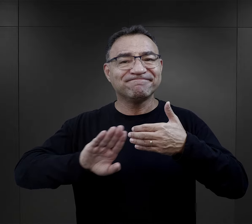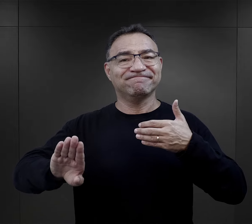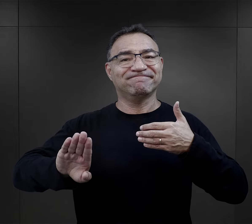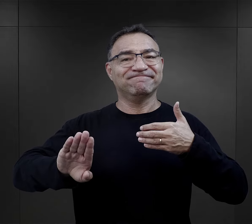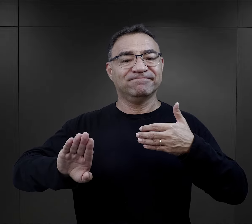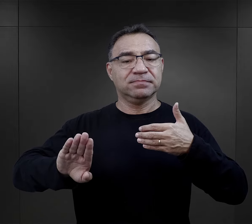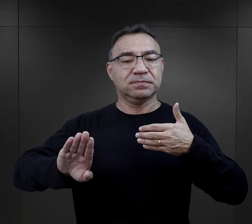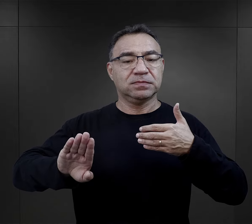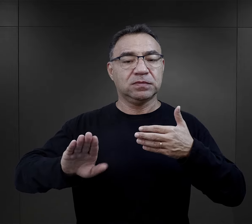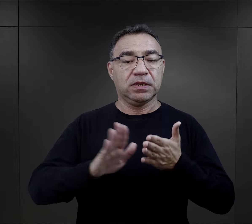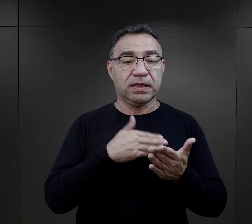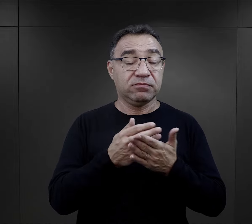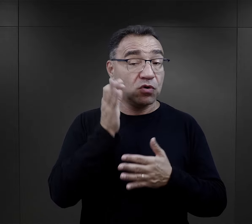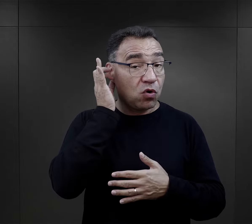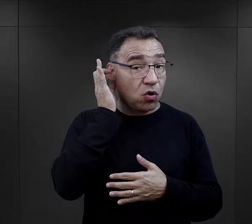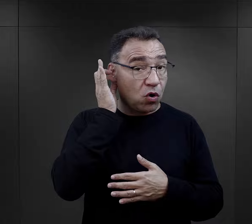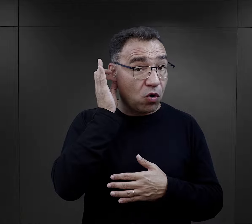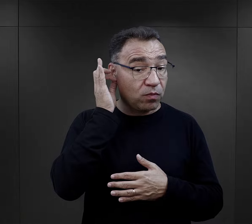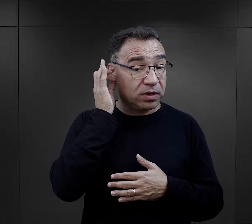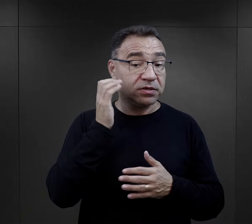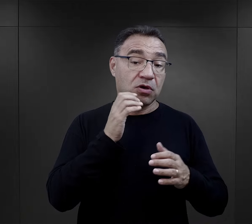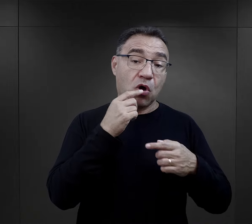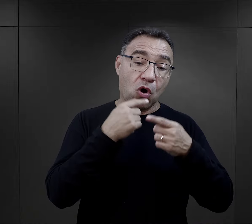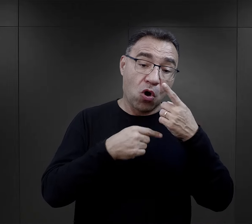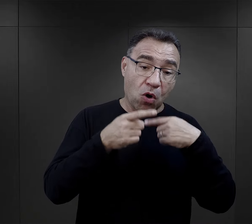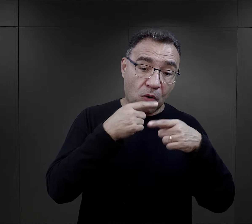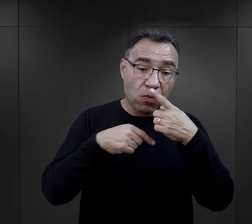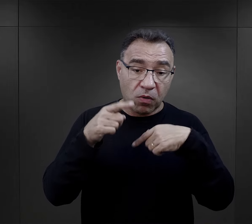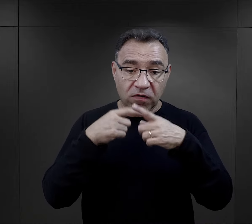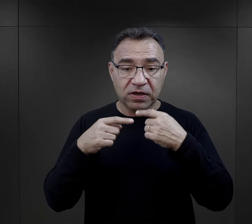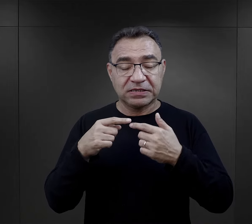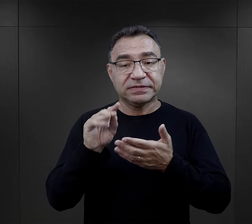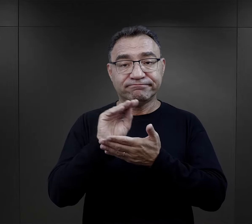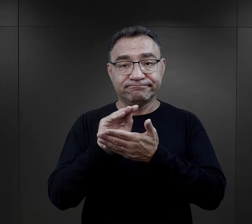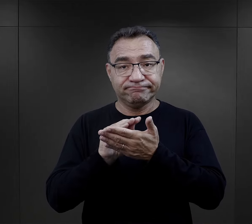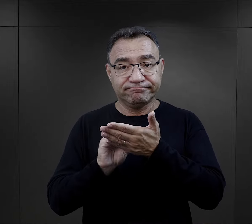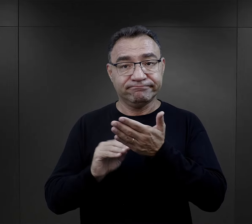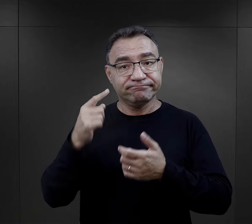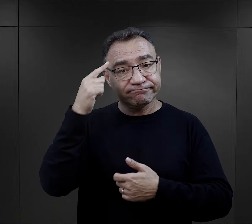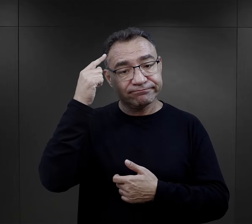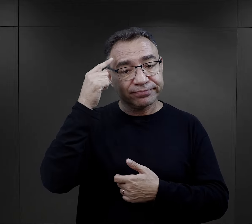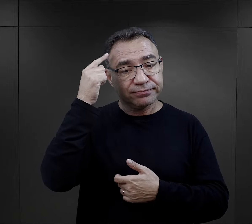I o ile w przypadku więźniarek – czy to w relacjach, czy w spisanych wspomnieniach